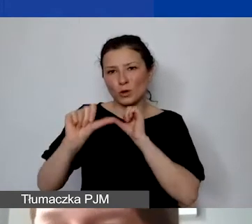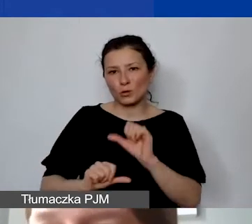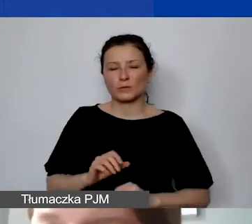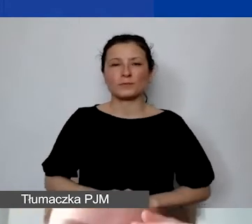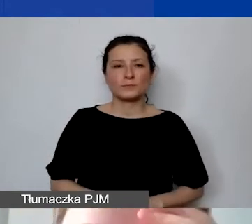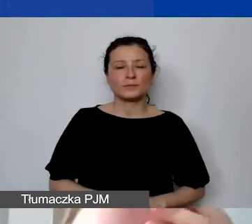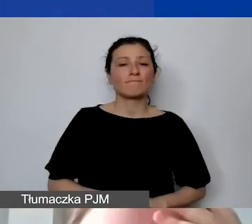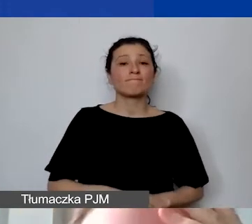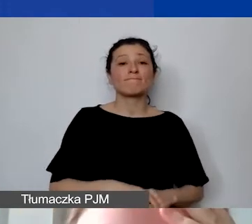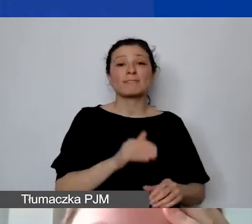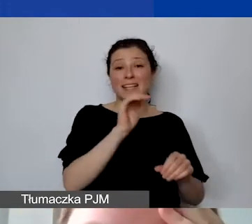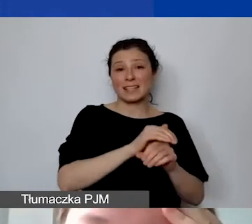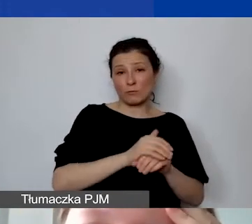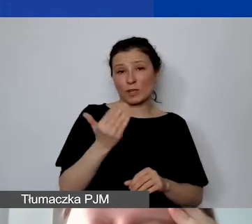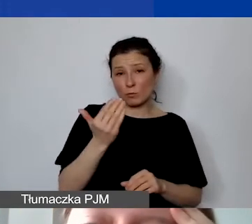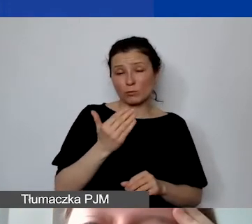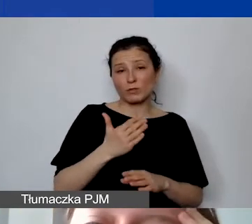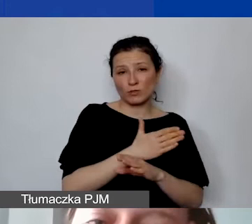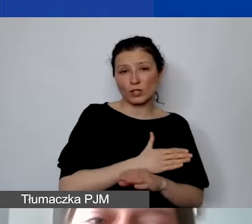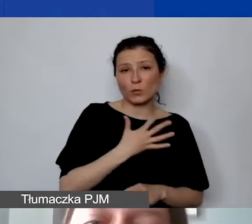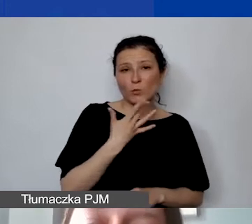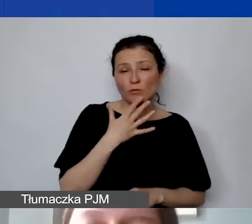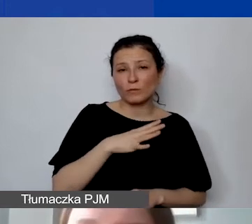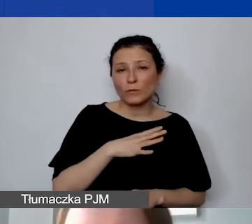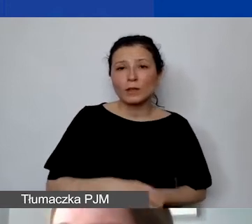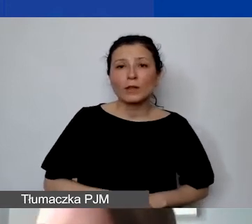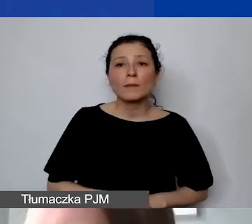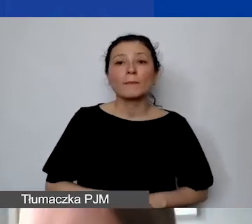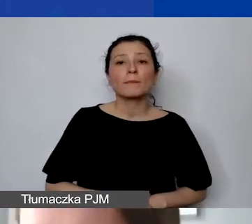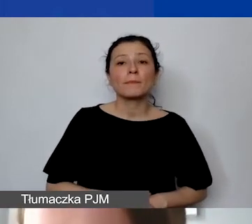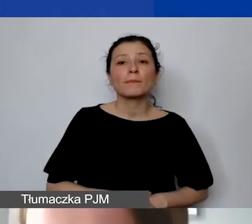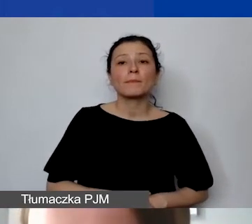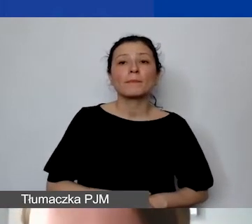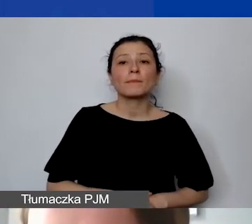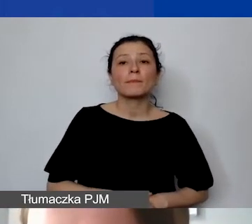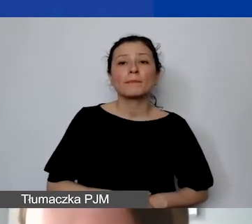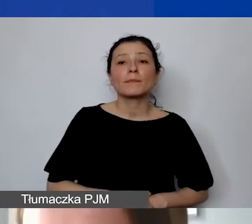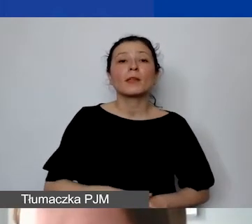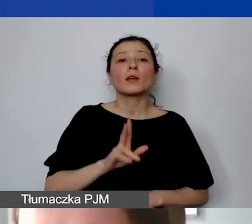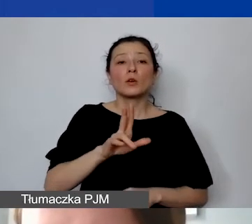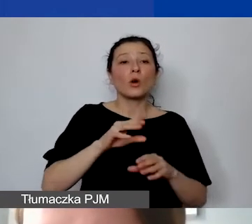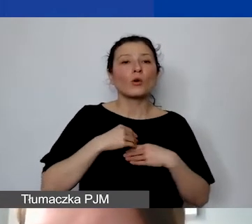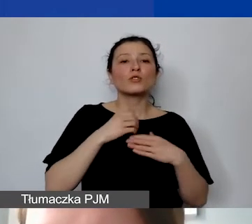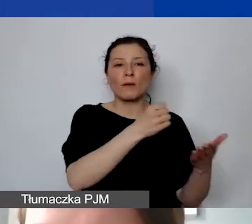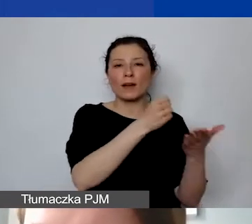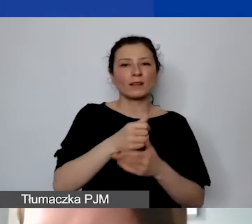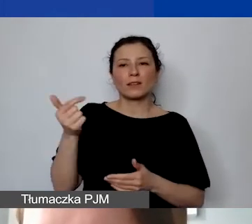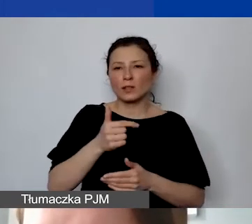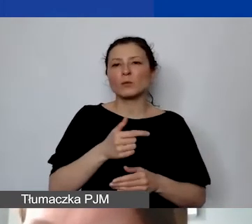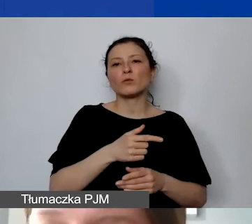Zamówienia publiczne, o których wspomniałam - grantobiorcy nie są zobowiązani do stosowania przepisów prawa zamówień publicznych.